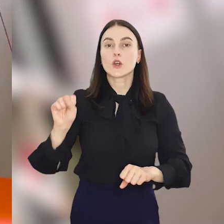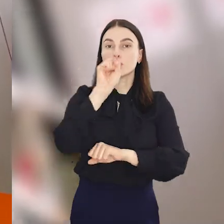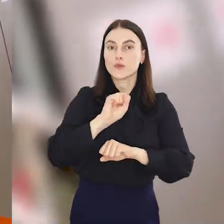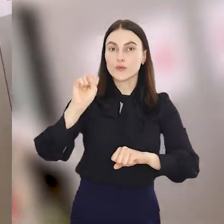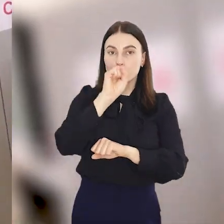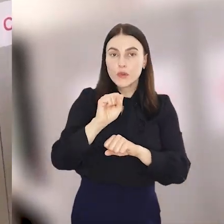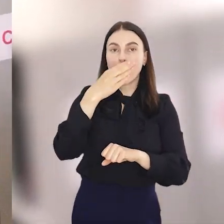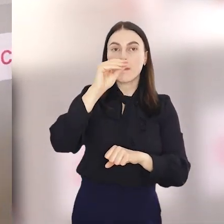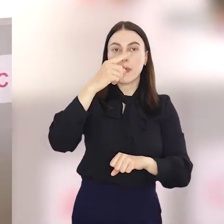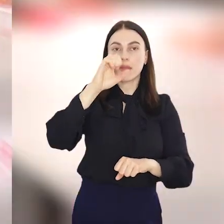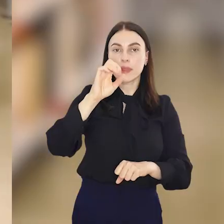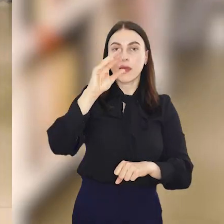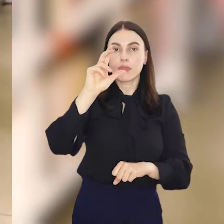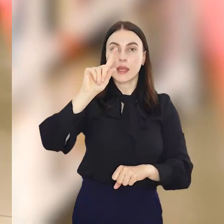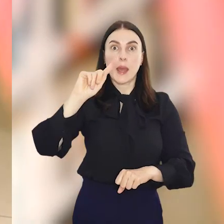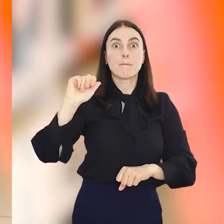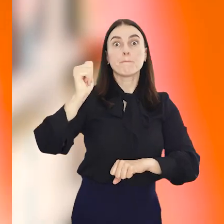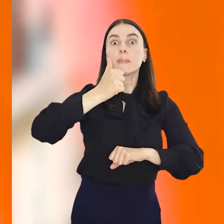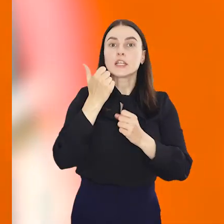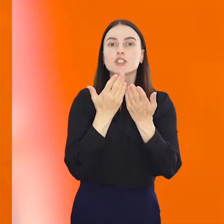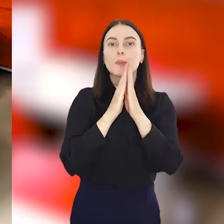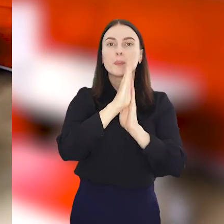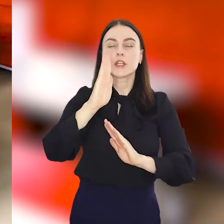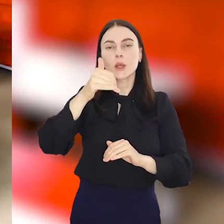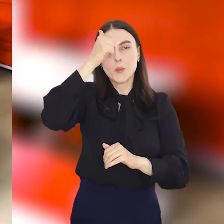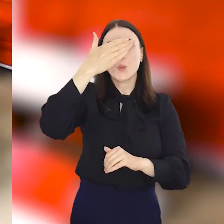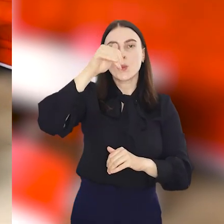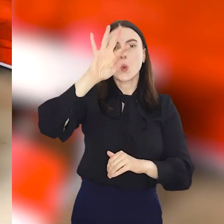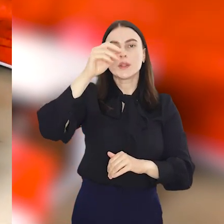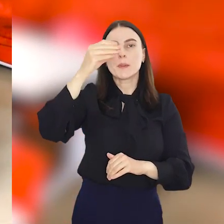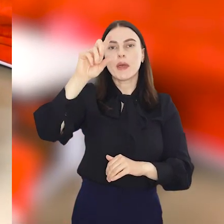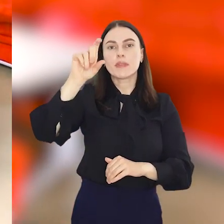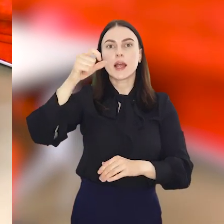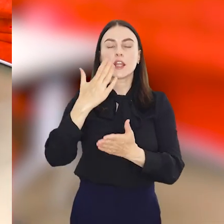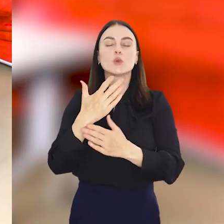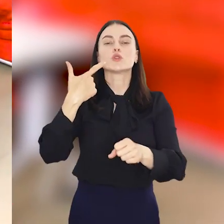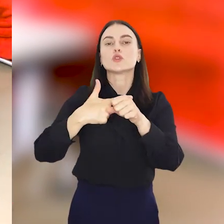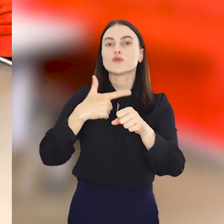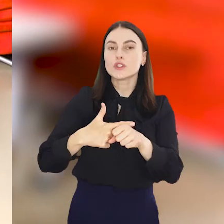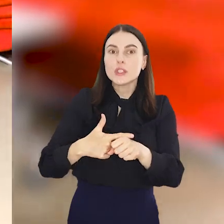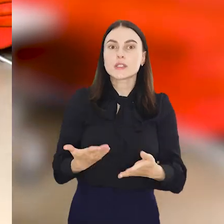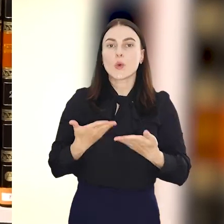Wrocławska Mediateka, pierwsza w Polsce biblioteka multimedialna, zaprasza na swoje 20.